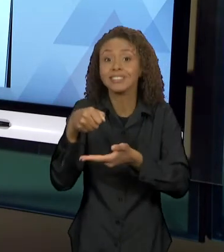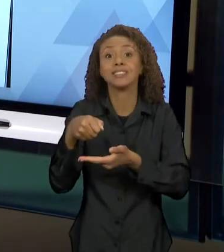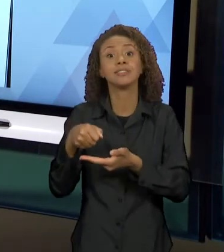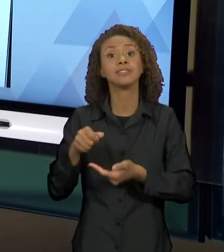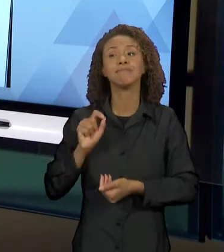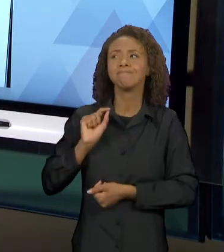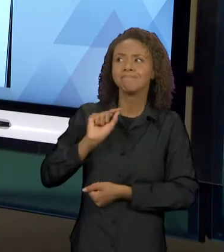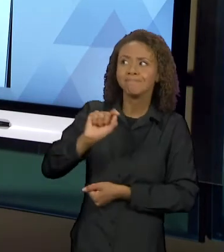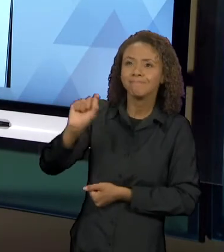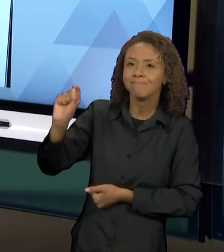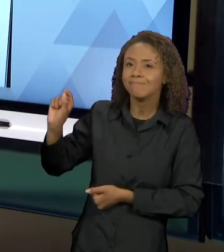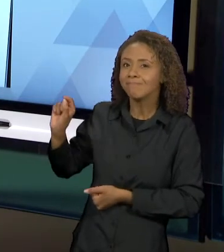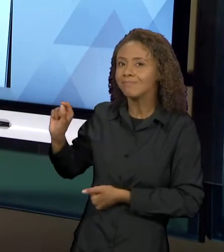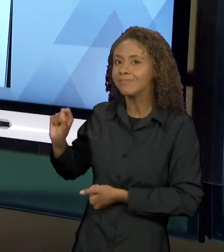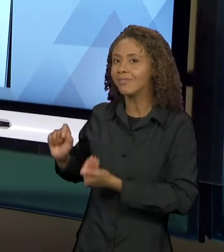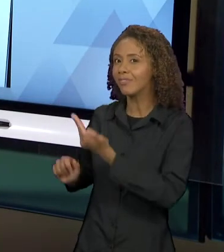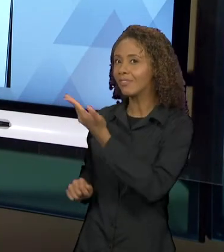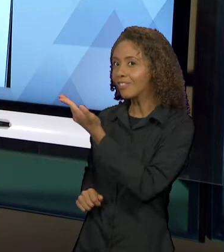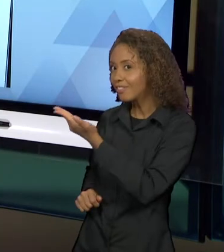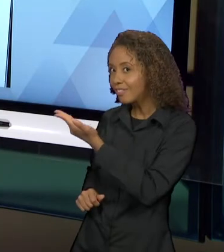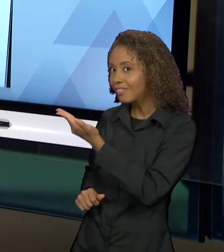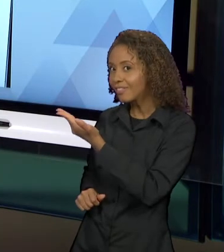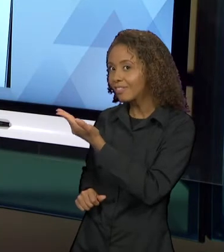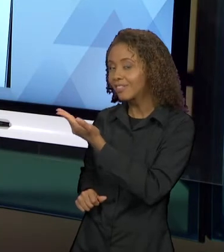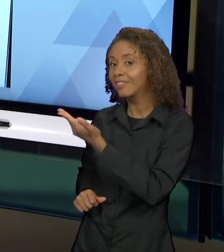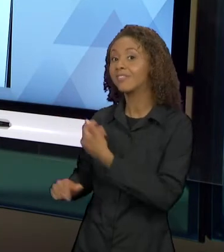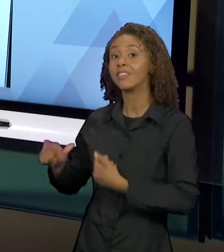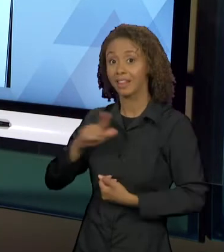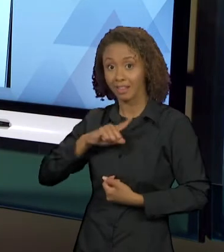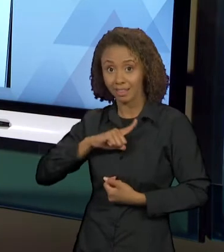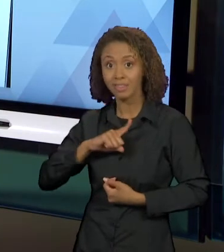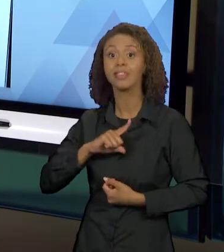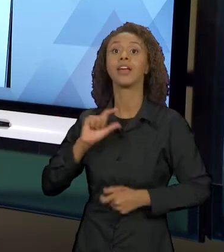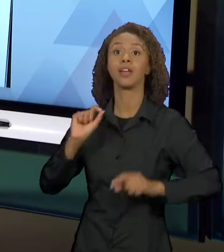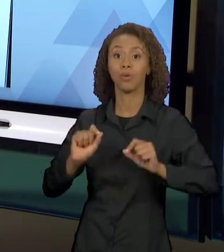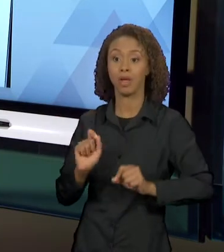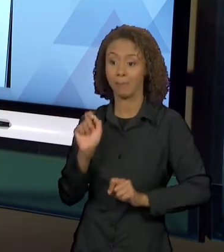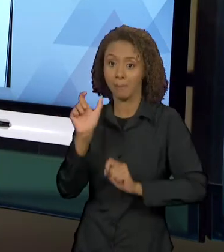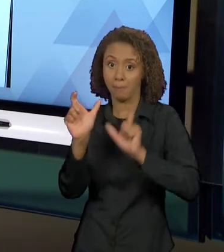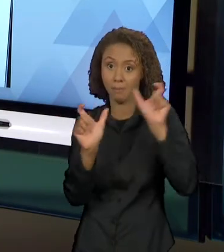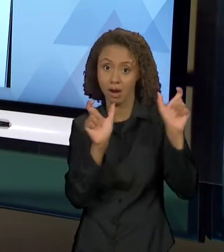ESSES ELEMENTOS, TANTO VERBAIS QUANTO VISUAIS VÃO